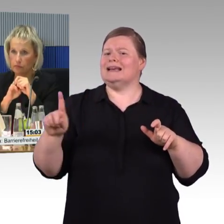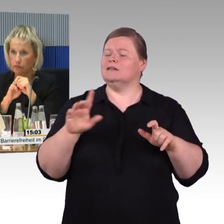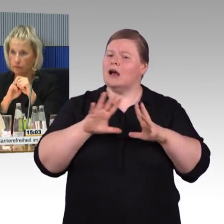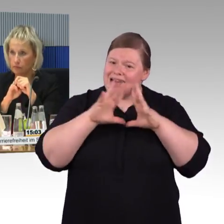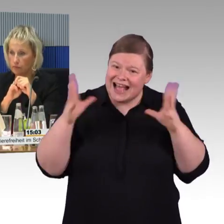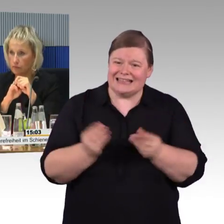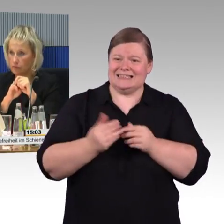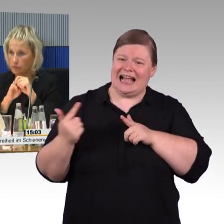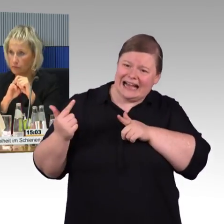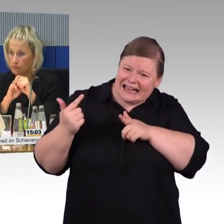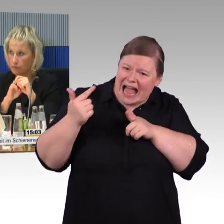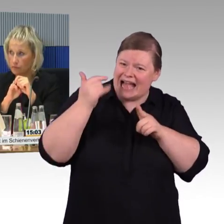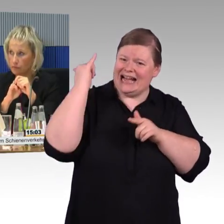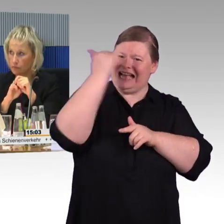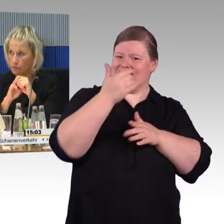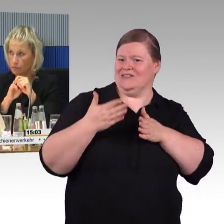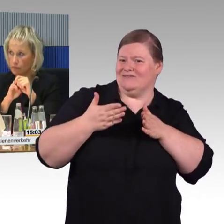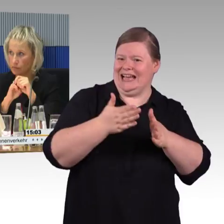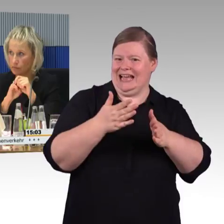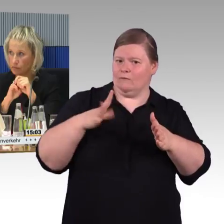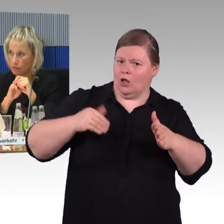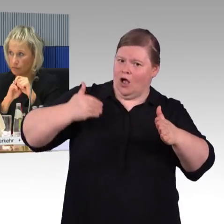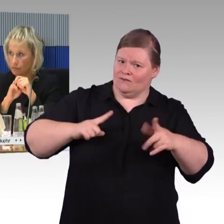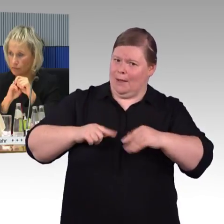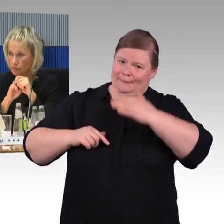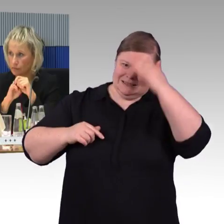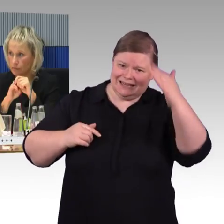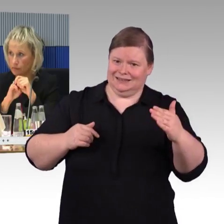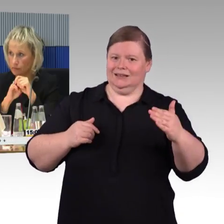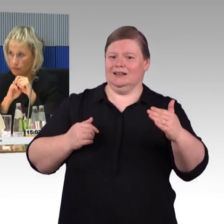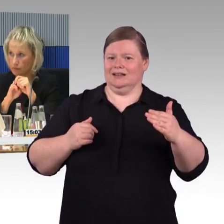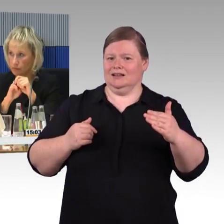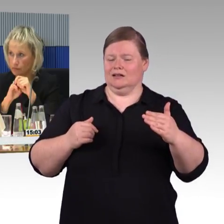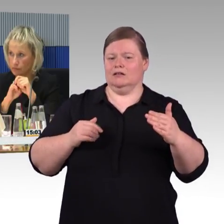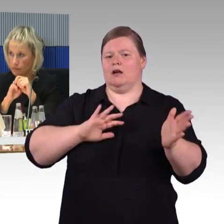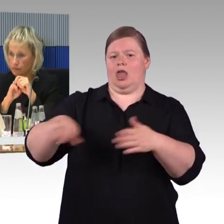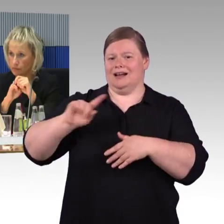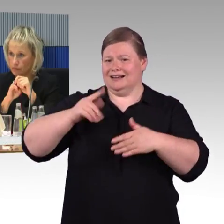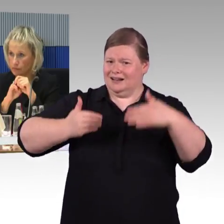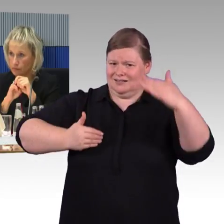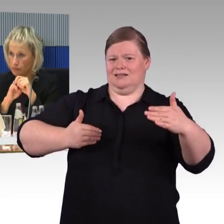das heißt, die Blindenleitsysteme der Deutschen Bahn enden an der Bahnhofstür und beginnen dort,